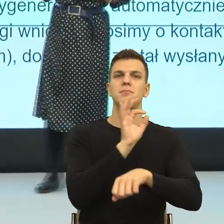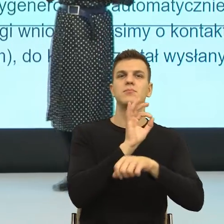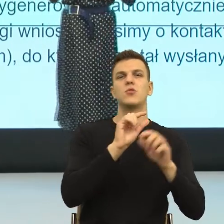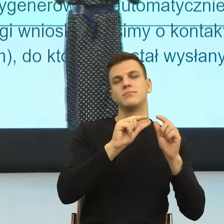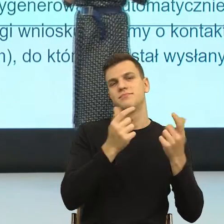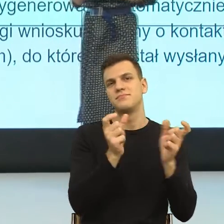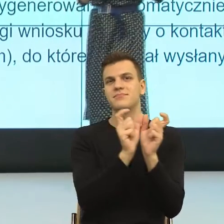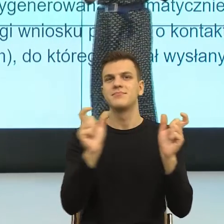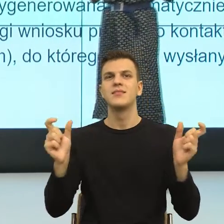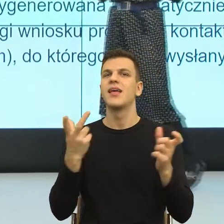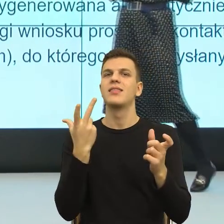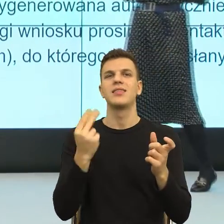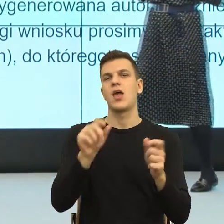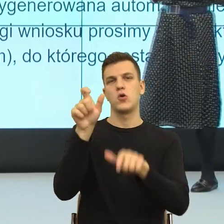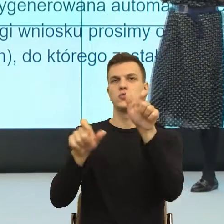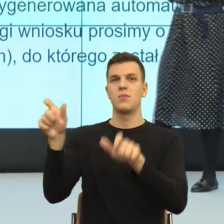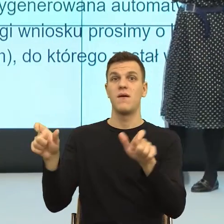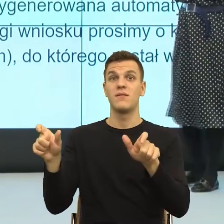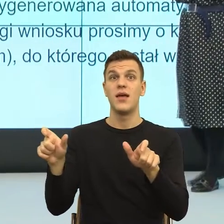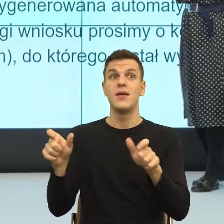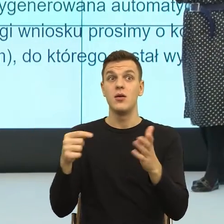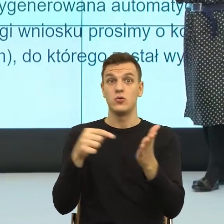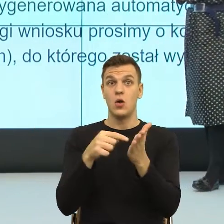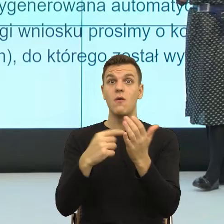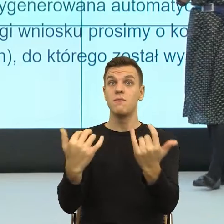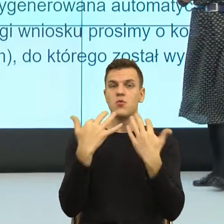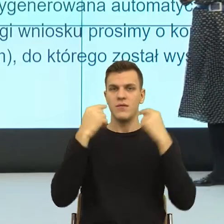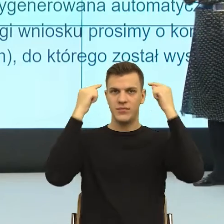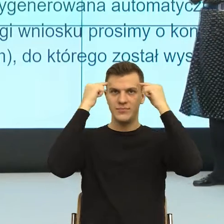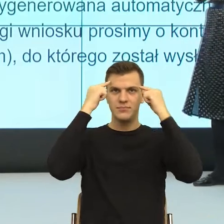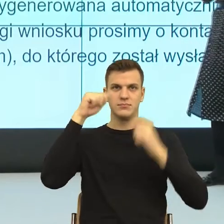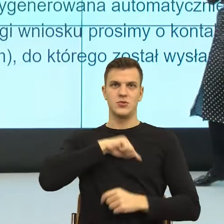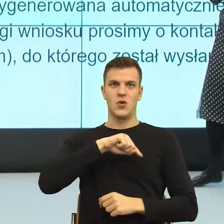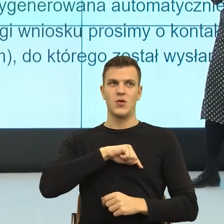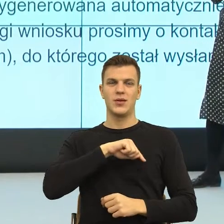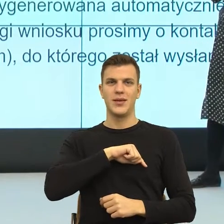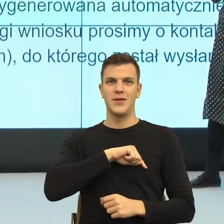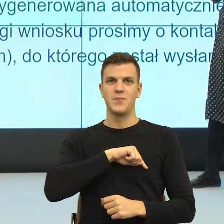budzą ogromny problem psychologiczny, dlatego że one na poziomie